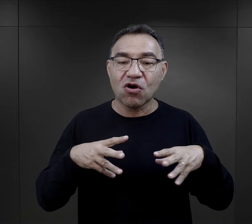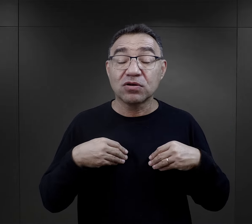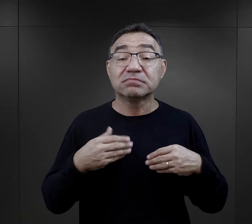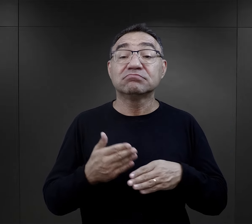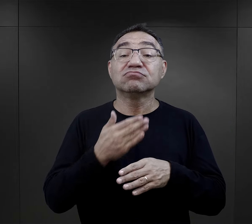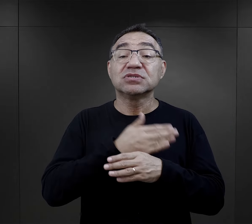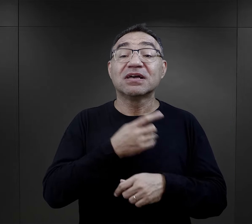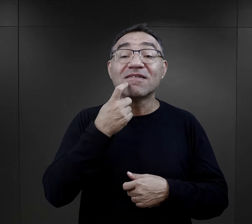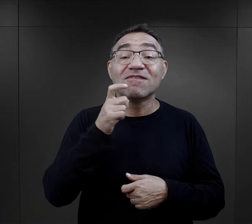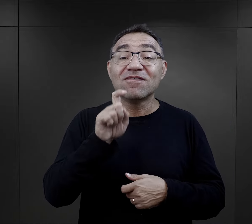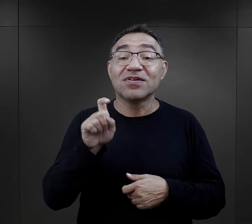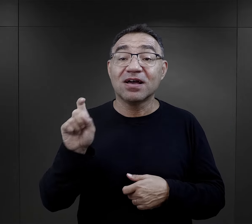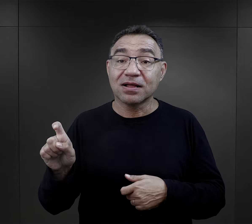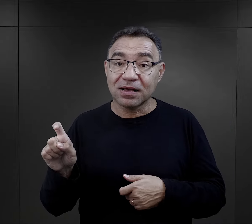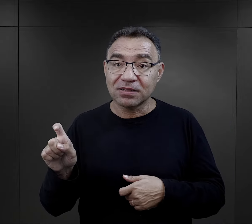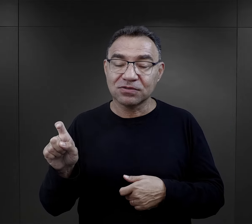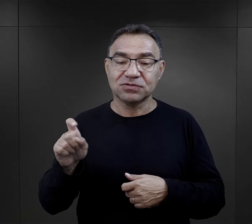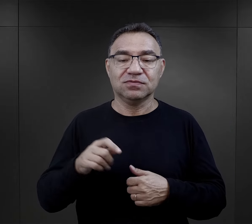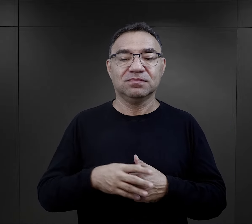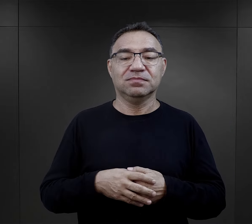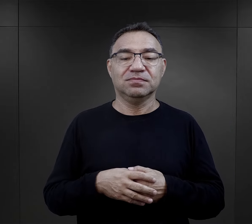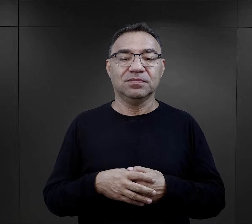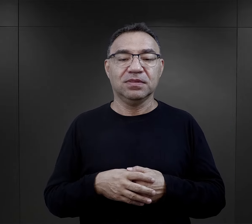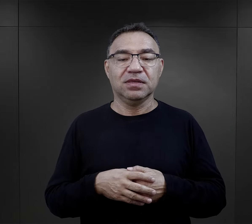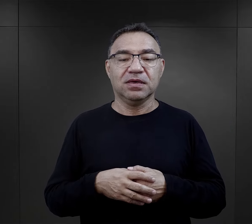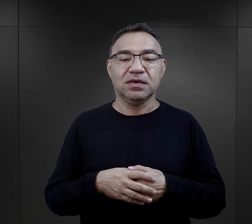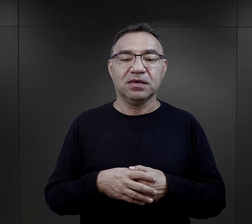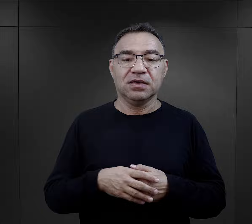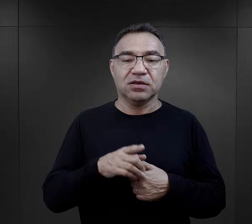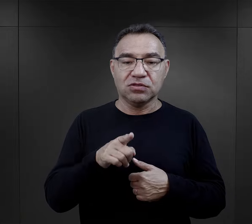w paczkach, które otrzymywali właśnie przed Wielkanocą.